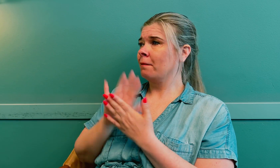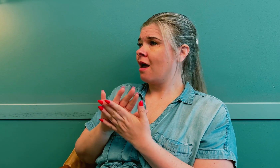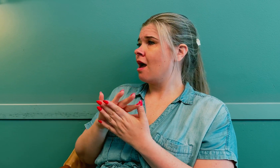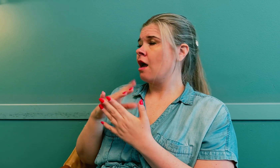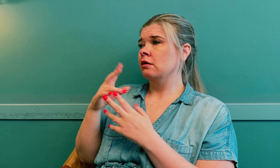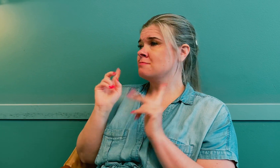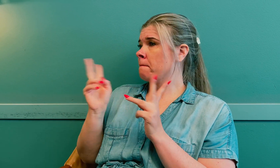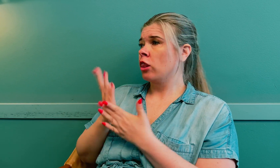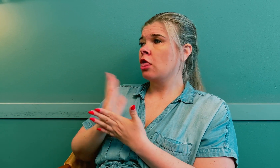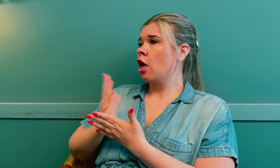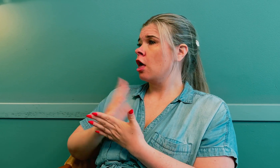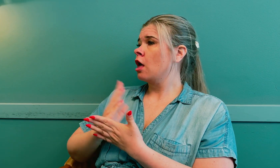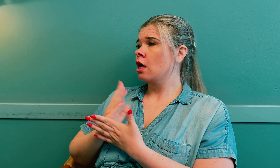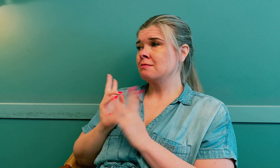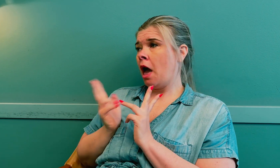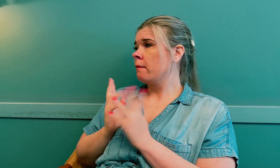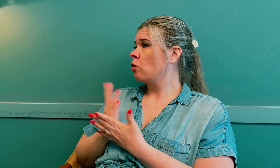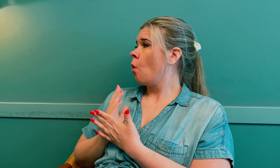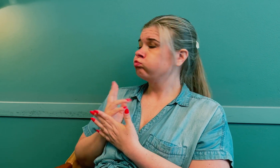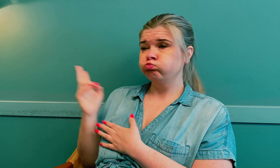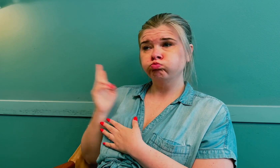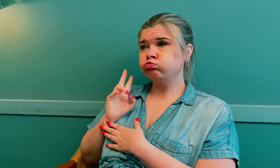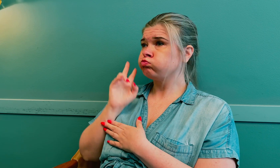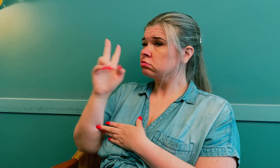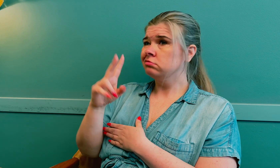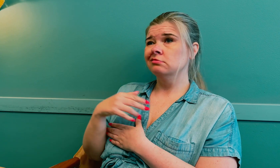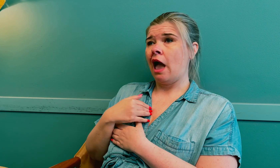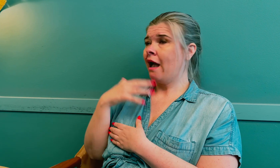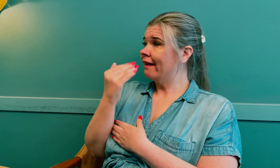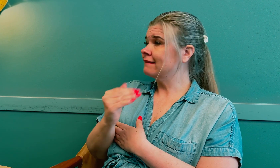Jeg tok med samme tolk hver gang.